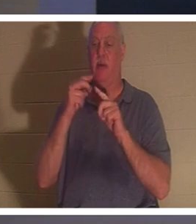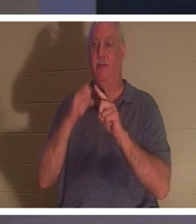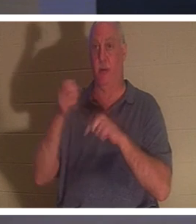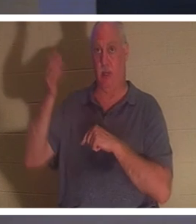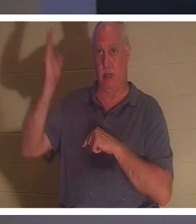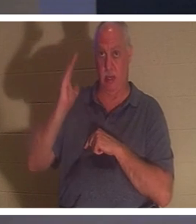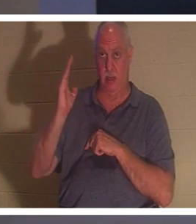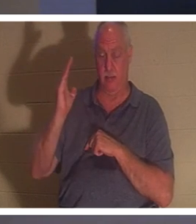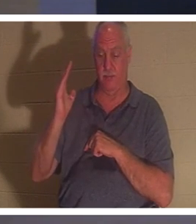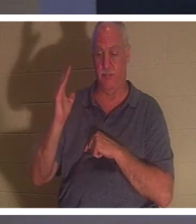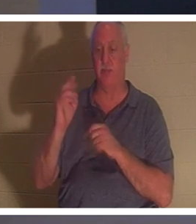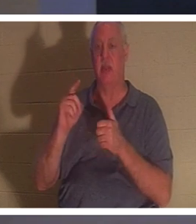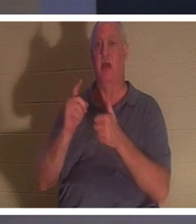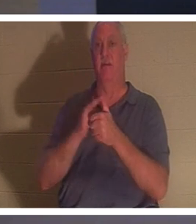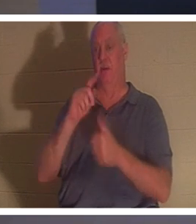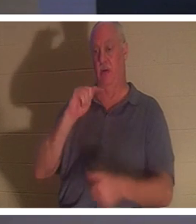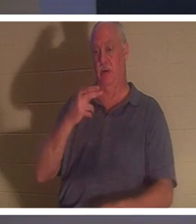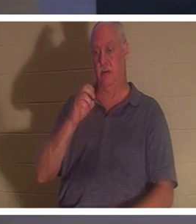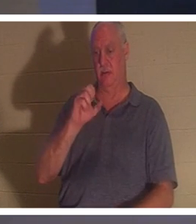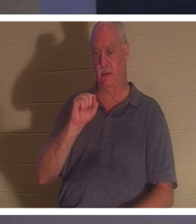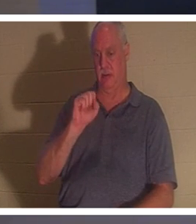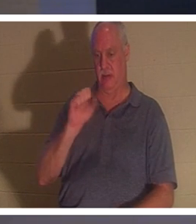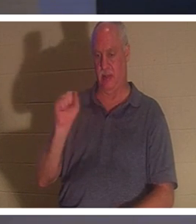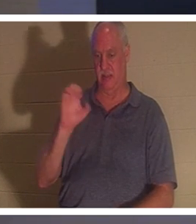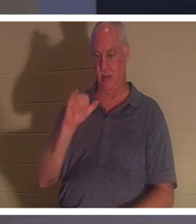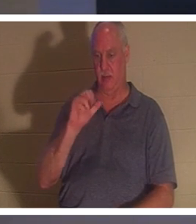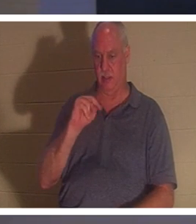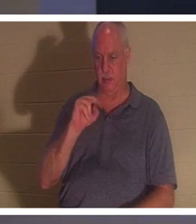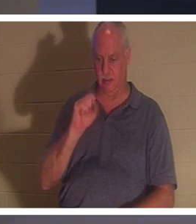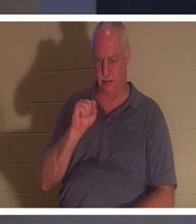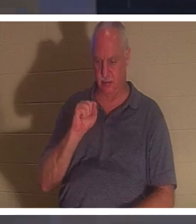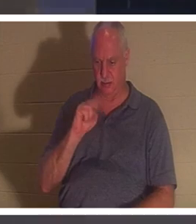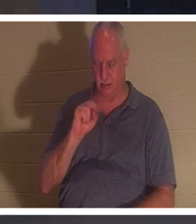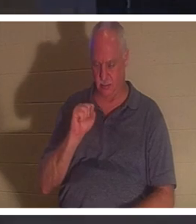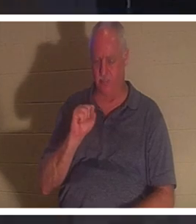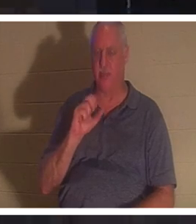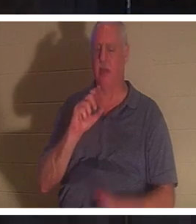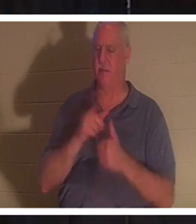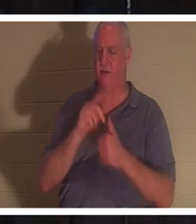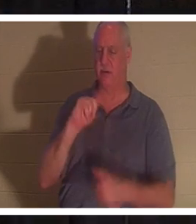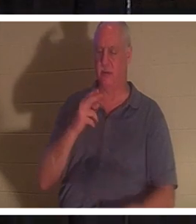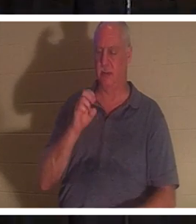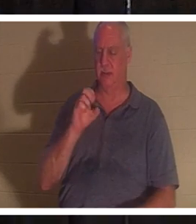1. Thessalonicher und ich habe bereits ein wenig erwähnt. Wenn wir glauben, dass Jesus gestorben und